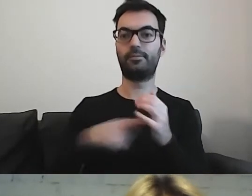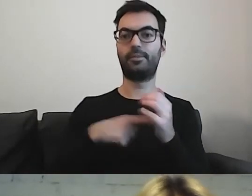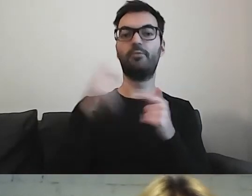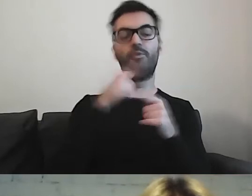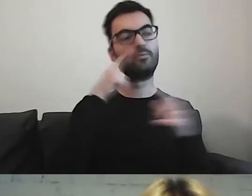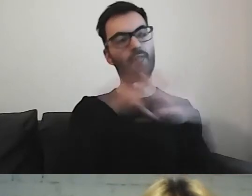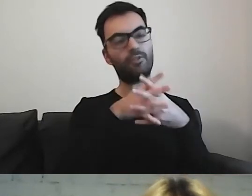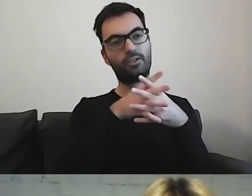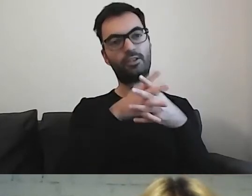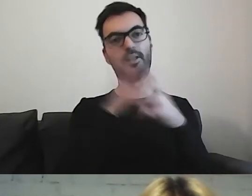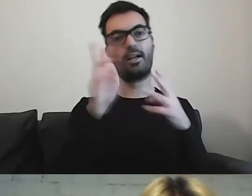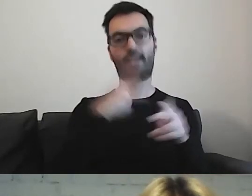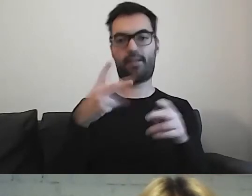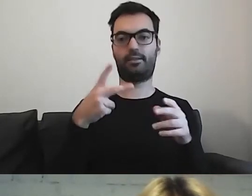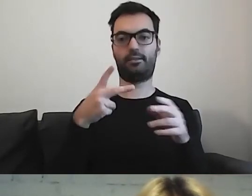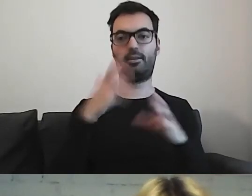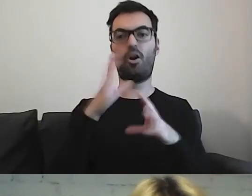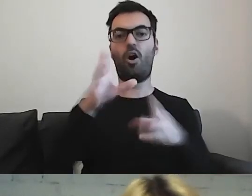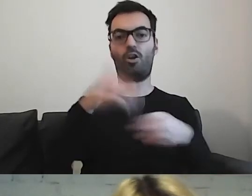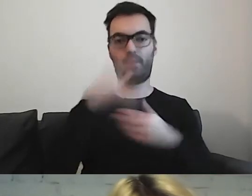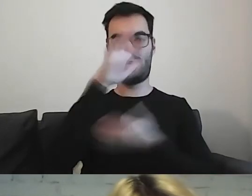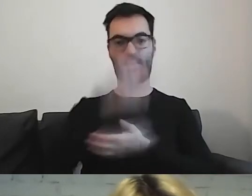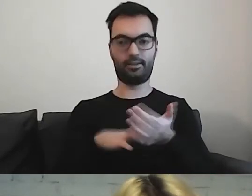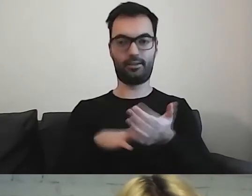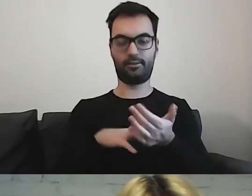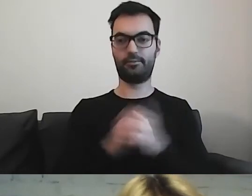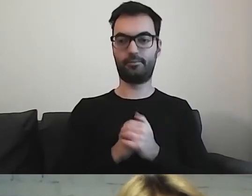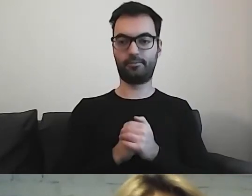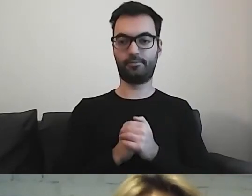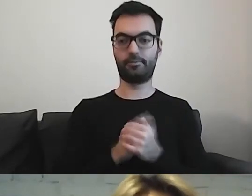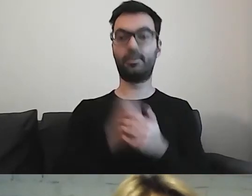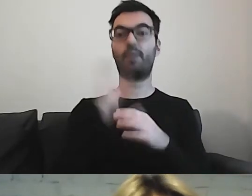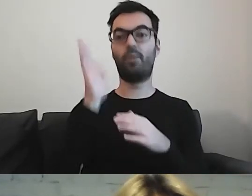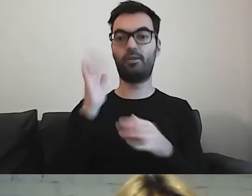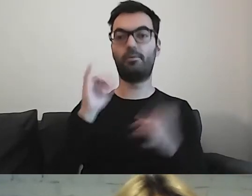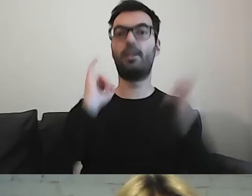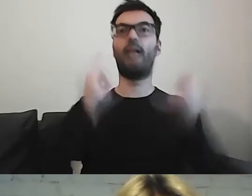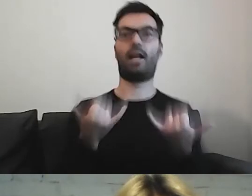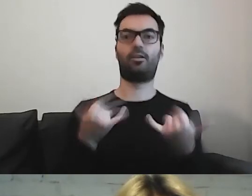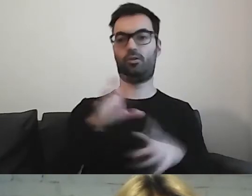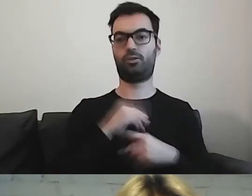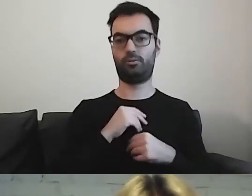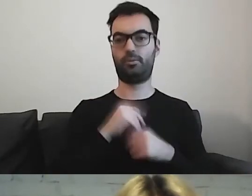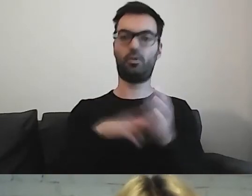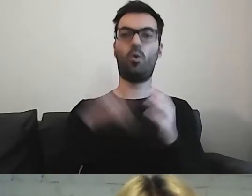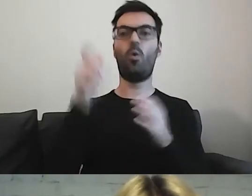w którym momencie będzie mógł to otrzymać i później w jakiej formie. Czy to będzie ulotka,